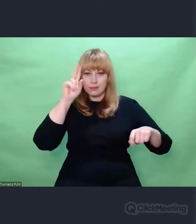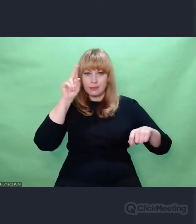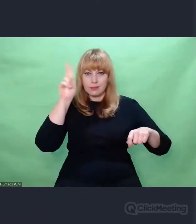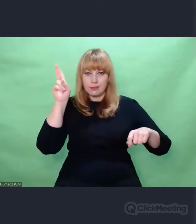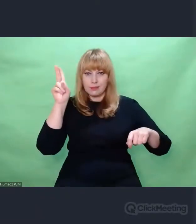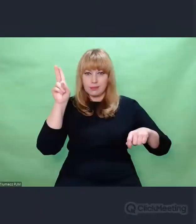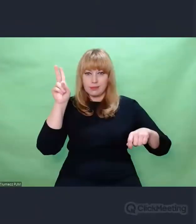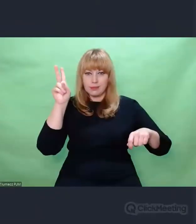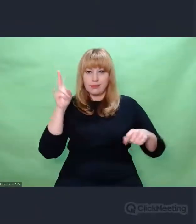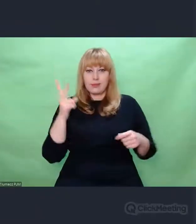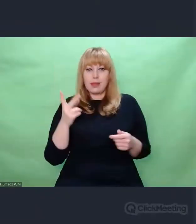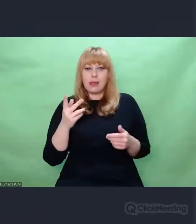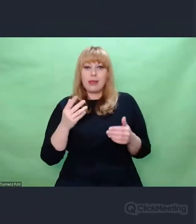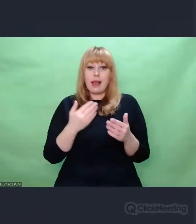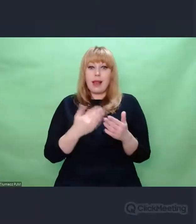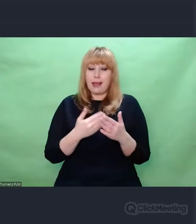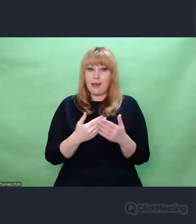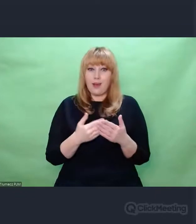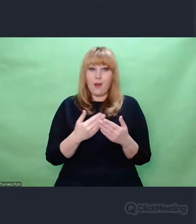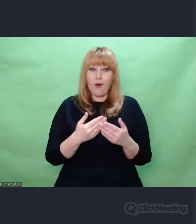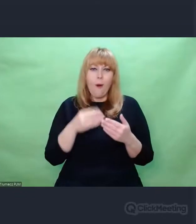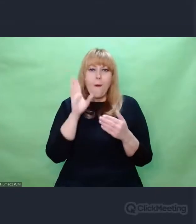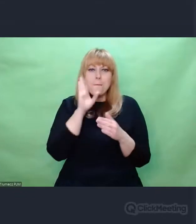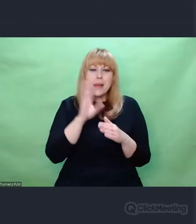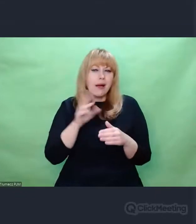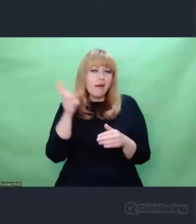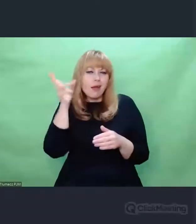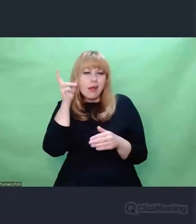są równe kompetencjom muzycznym. Można powiedzieć, że